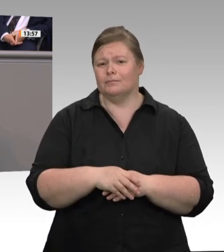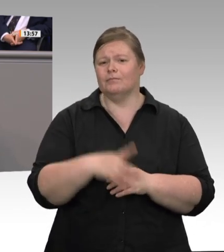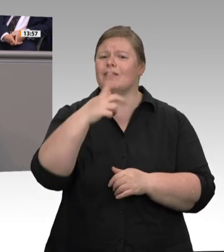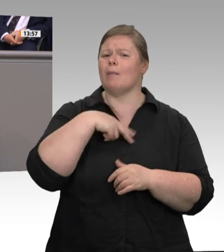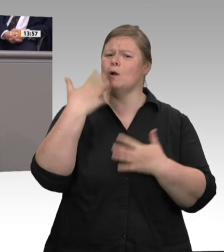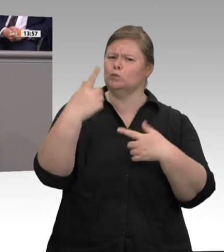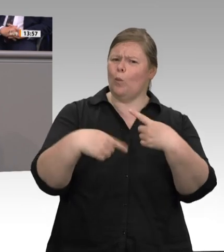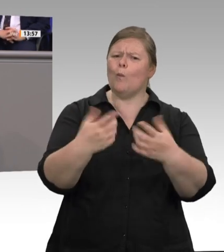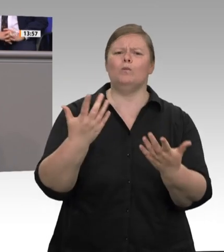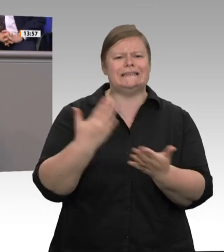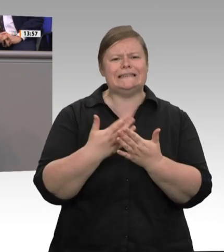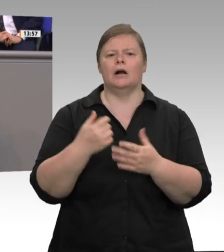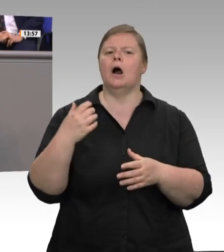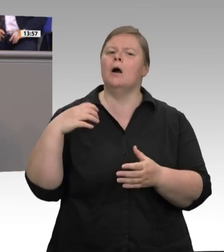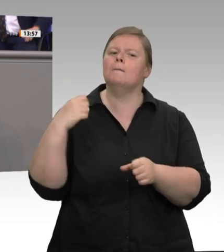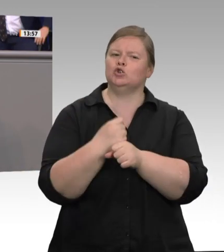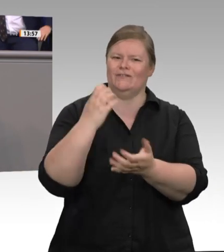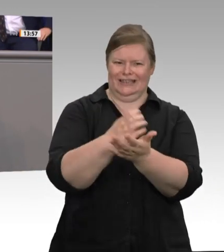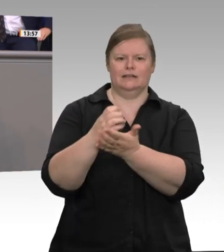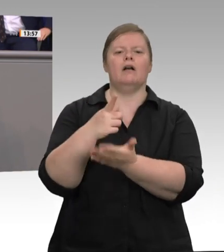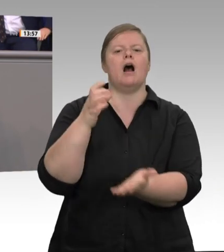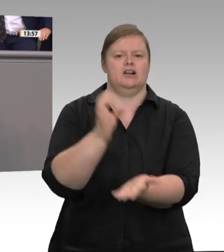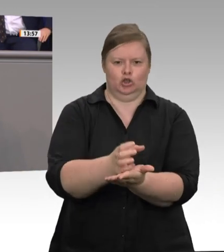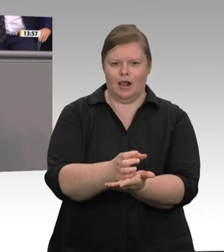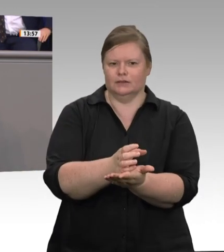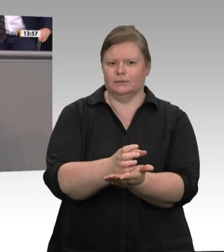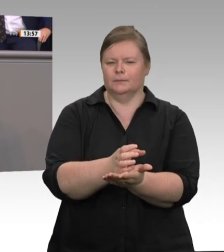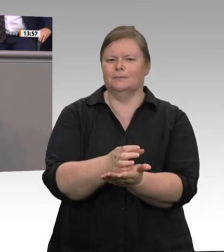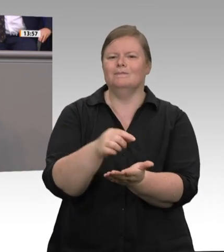Jahren 4 000 bis 5 000 Arbeitsplätze an Deutschland verloren hat, weil Deutschland